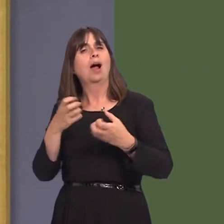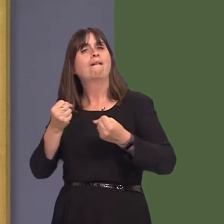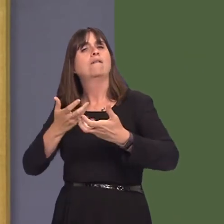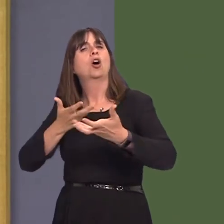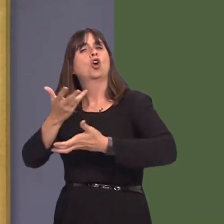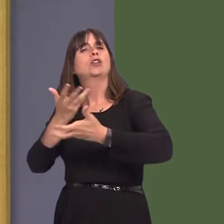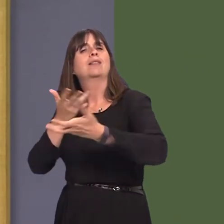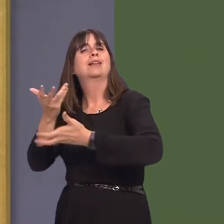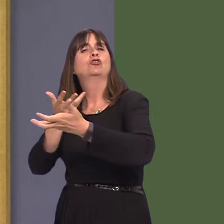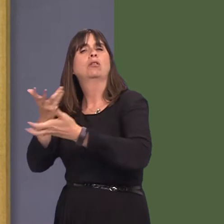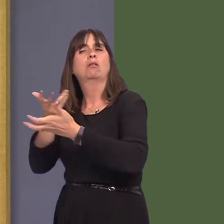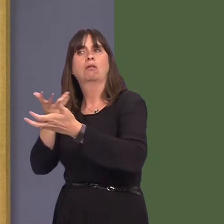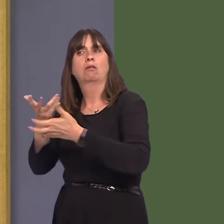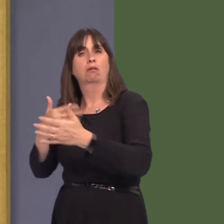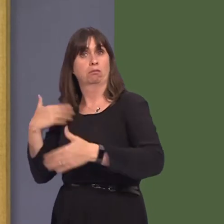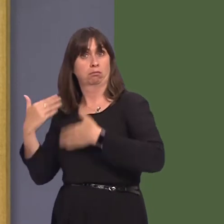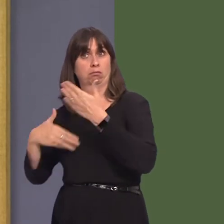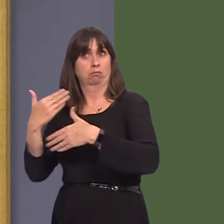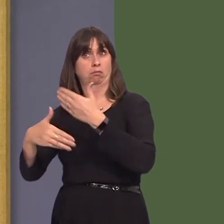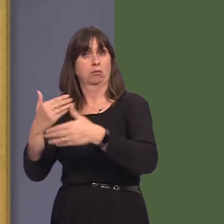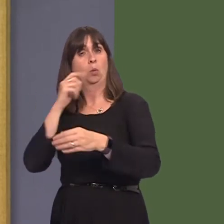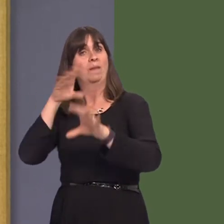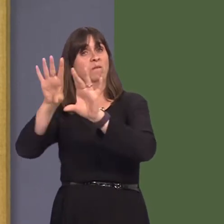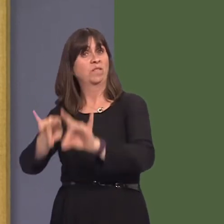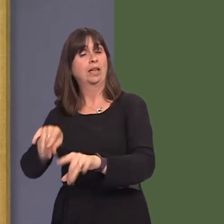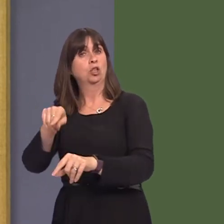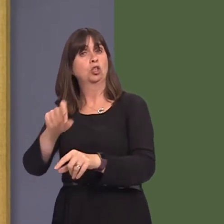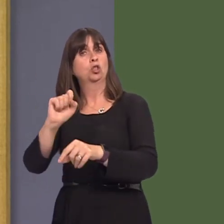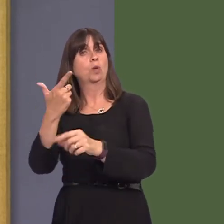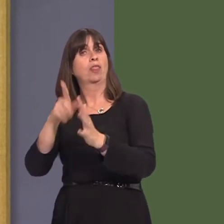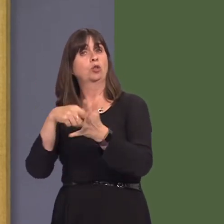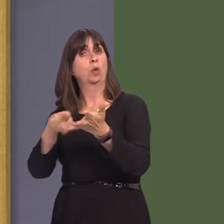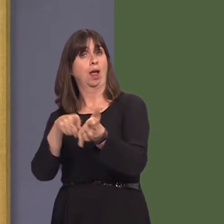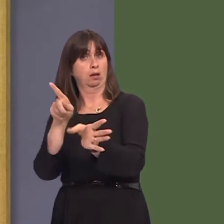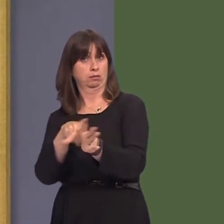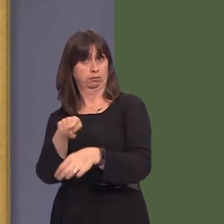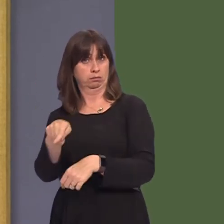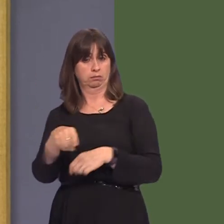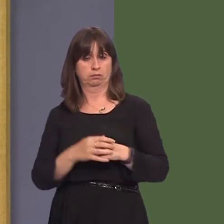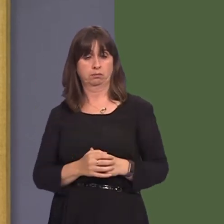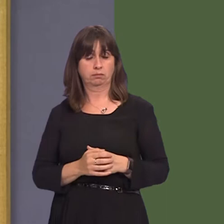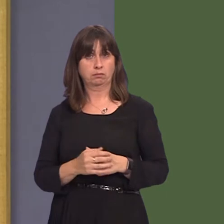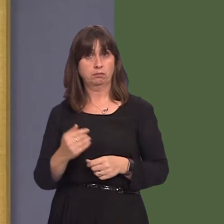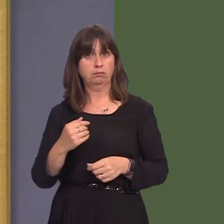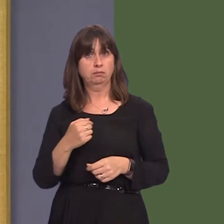that is ongoing and that it doesn't finish until 12 July. I did make a request here some